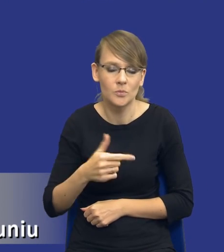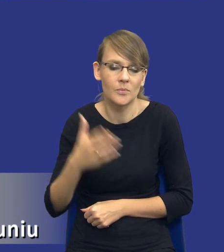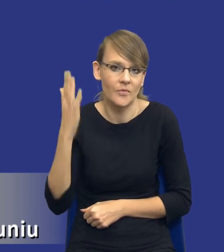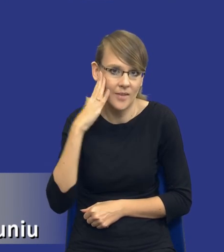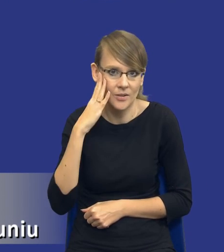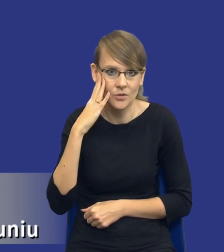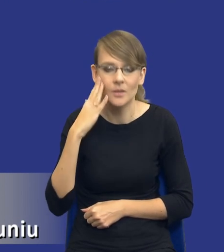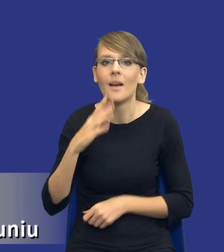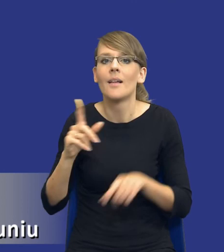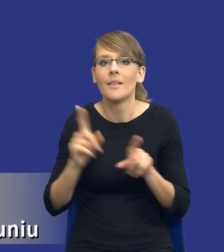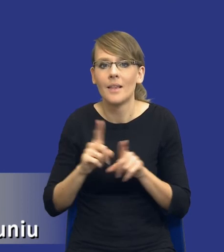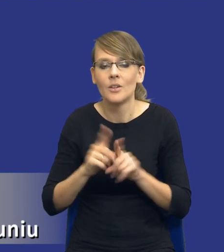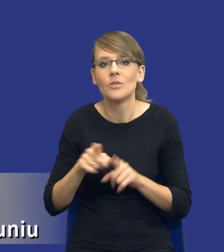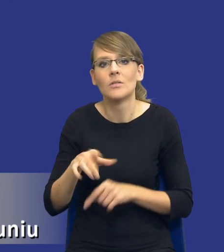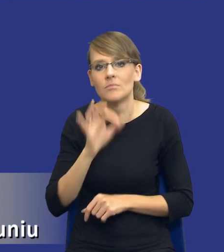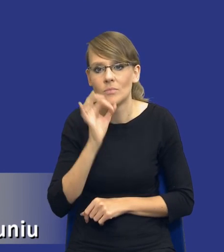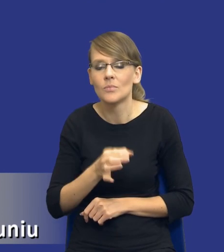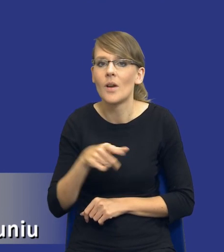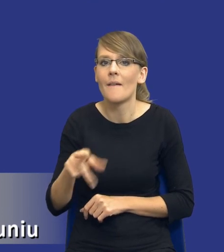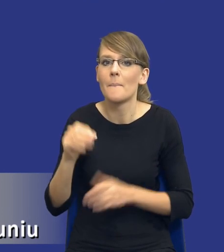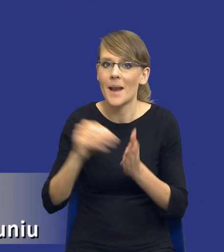I oczywiście dobrze by było, żeby w praktyce zakupowej